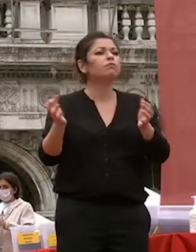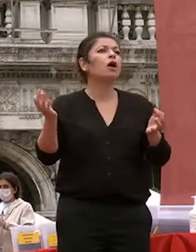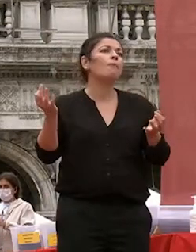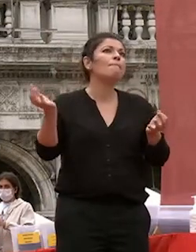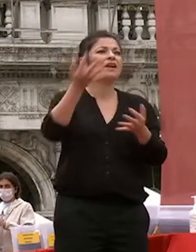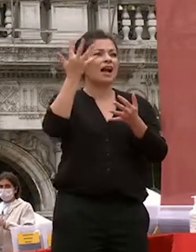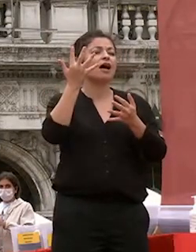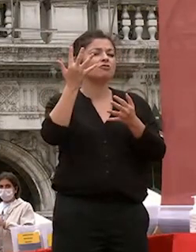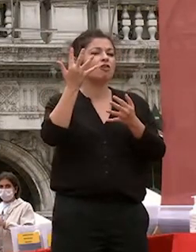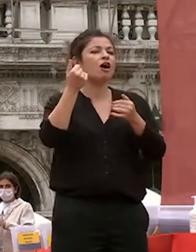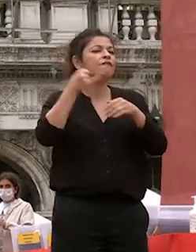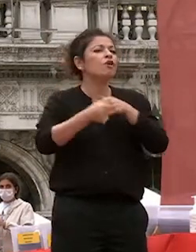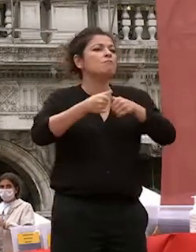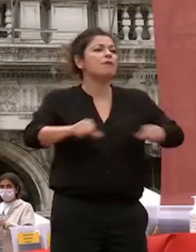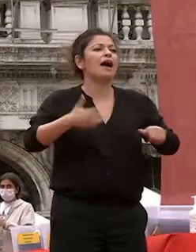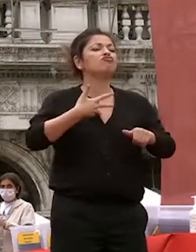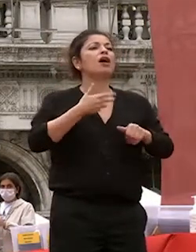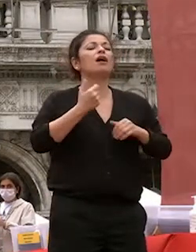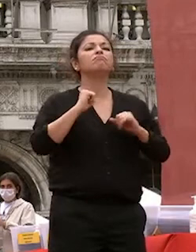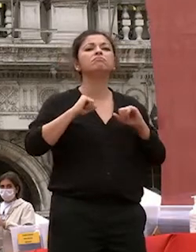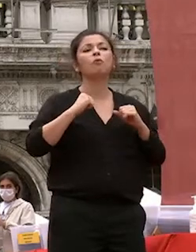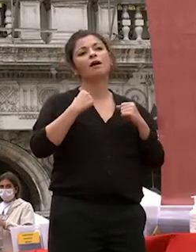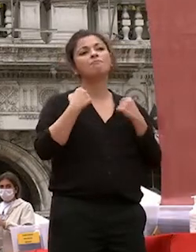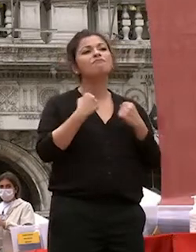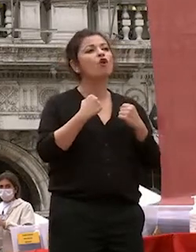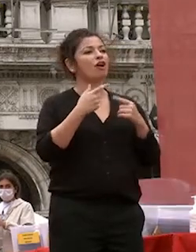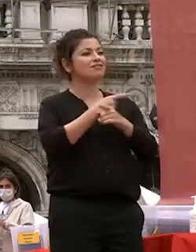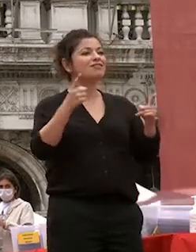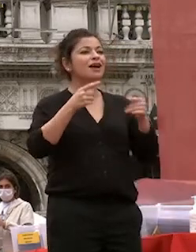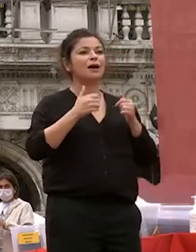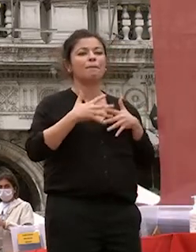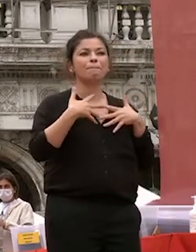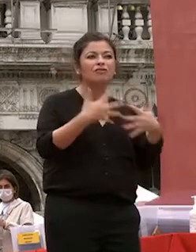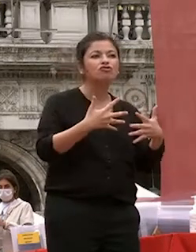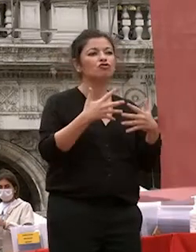con la vostra passione determinazione propensione all'ascolto curiosità e